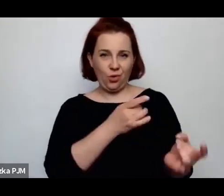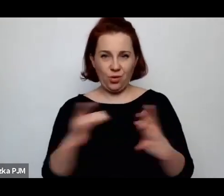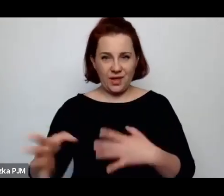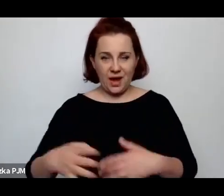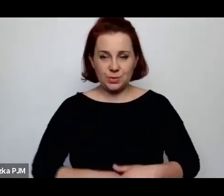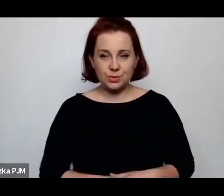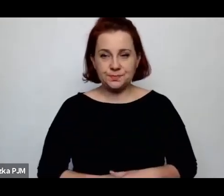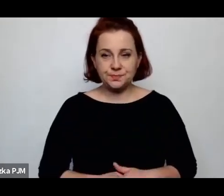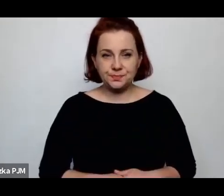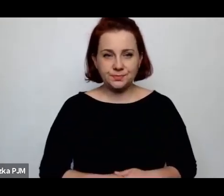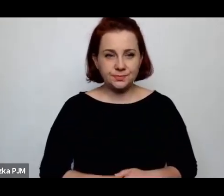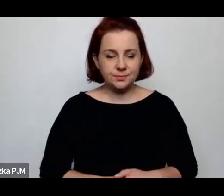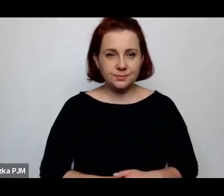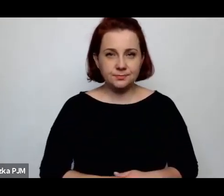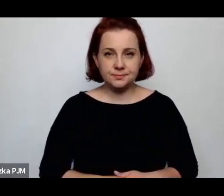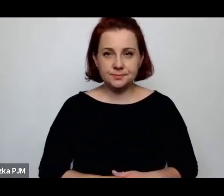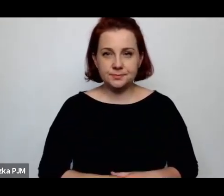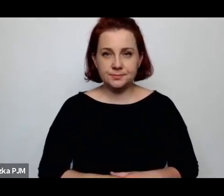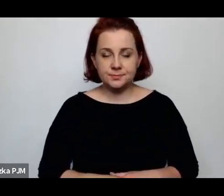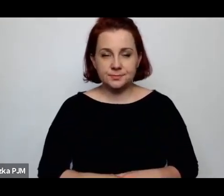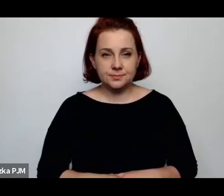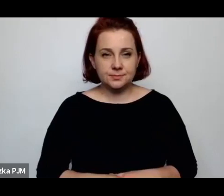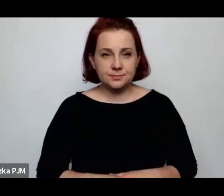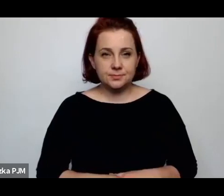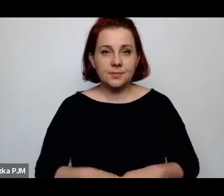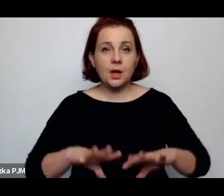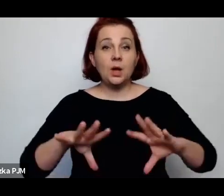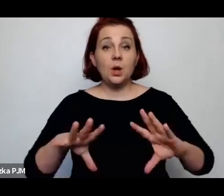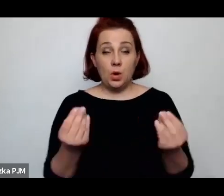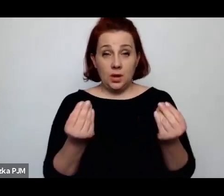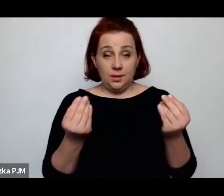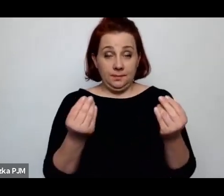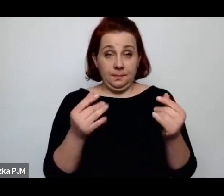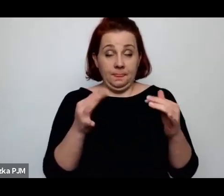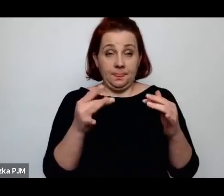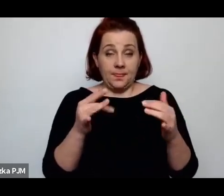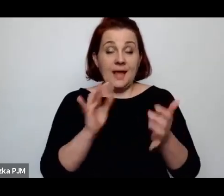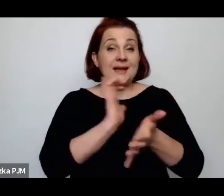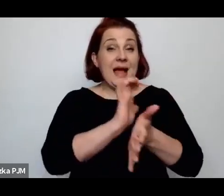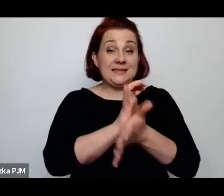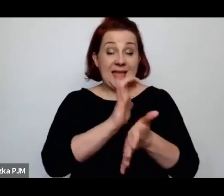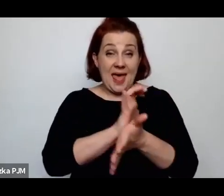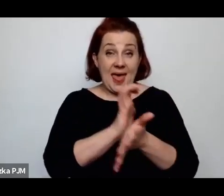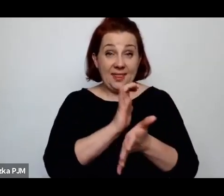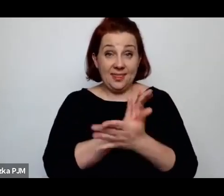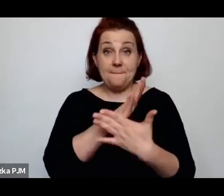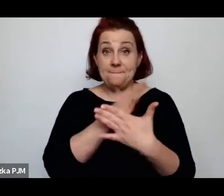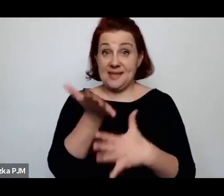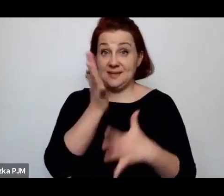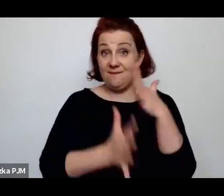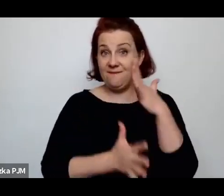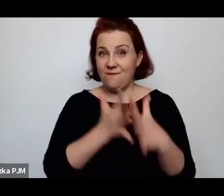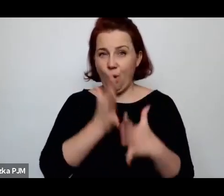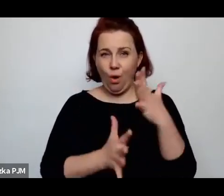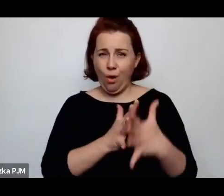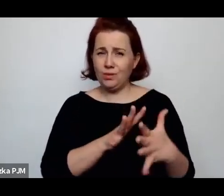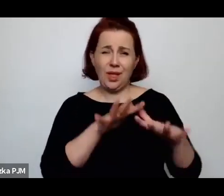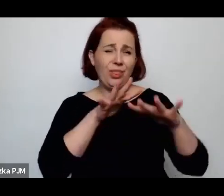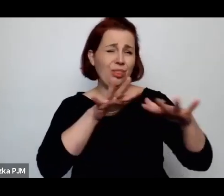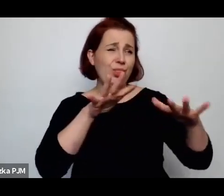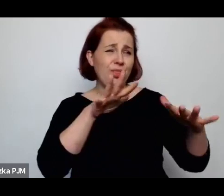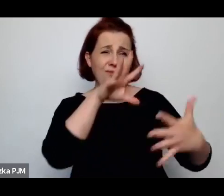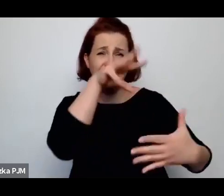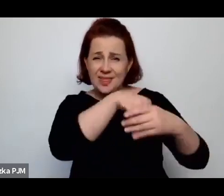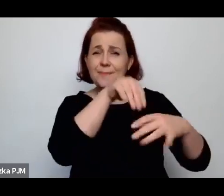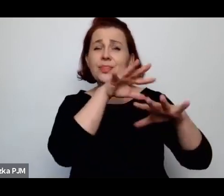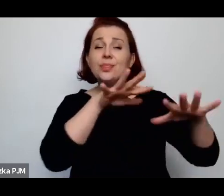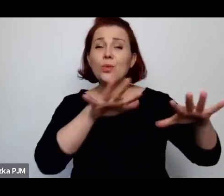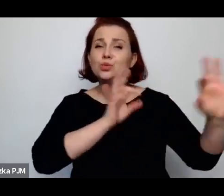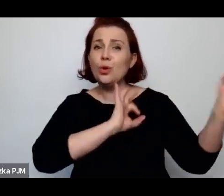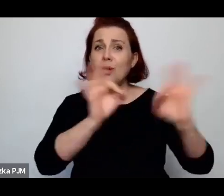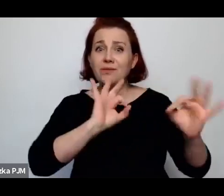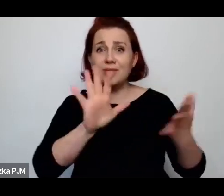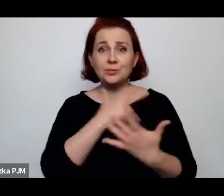Począwszy od tego, że prasa międzywojenna naprawdę jest pełna informacji, że zaduszone dziecko